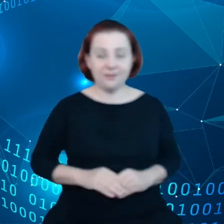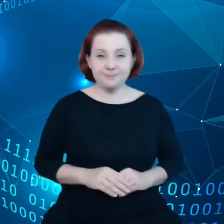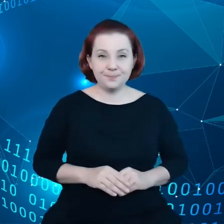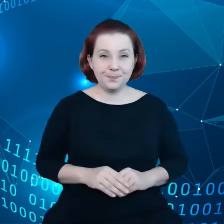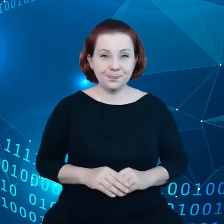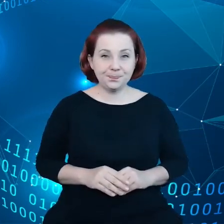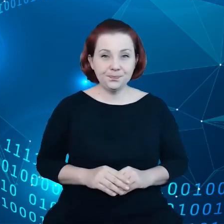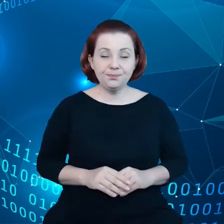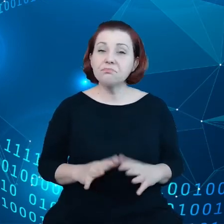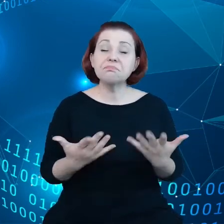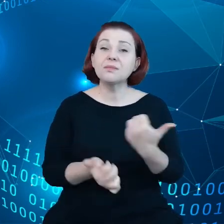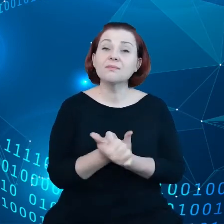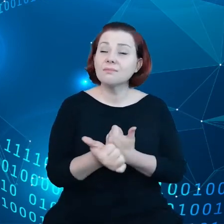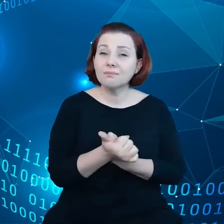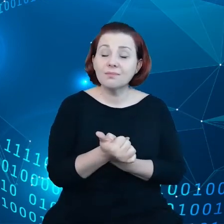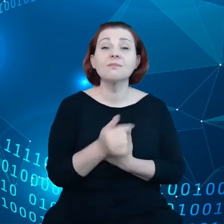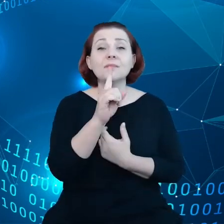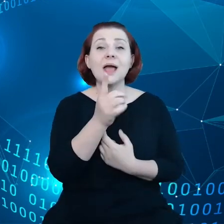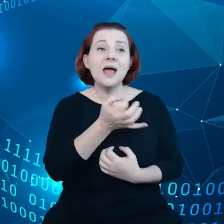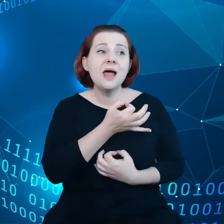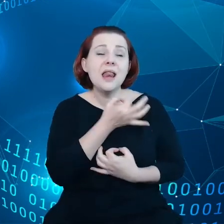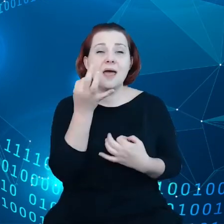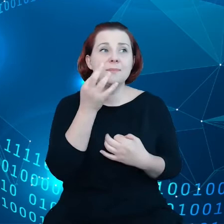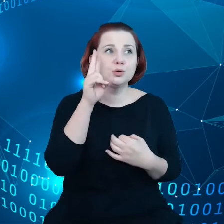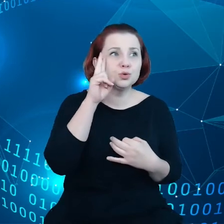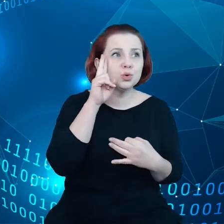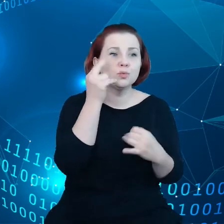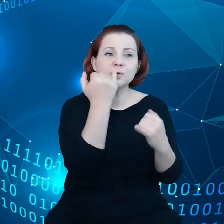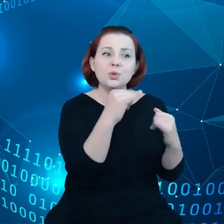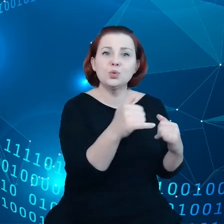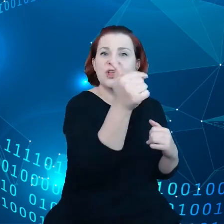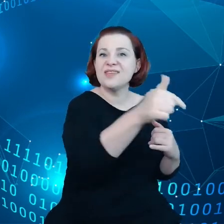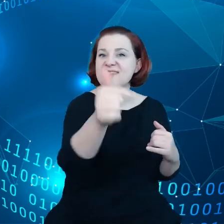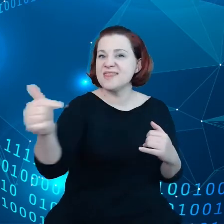Chodzi tutaj, aby lepiej wyważyć różne interesy globalnych, dużych korporacji,